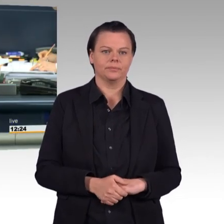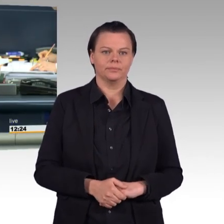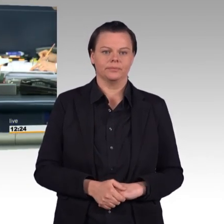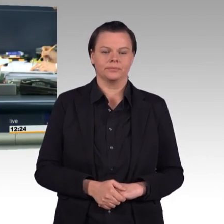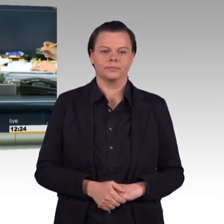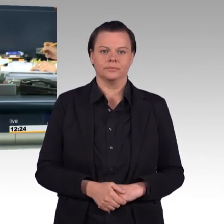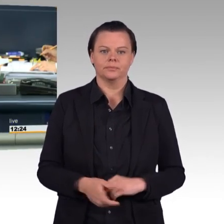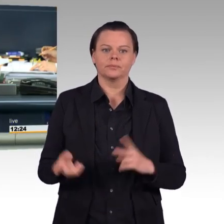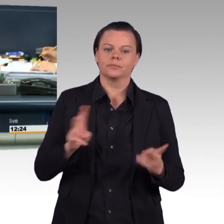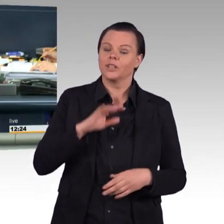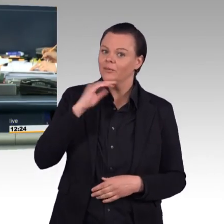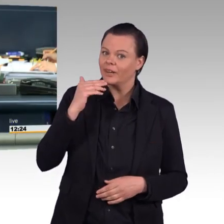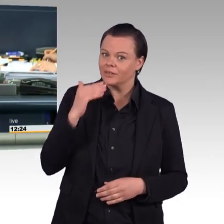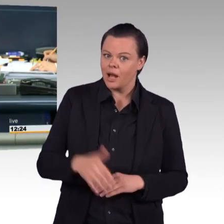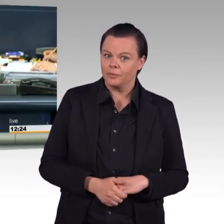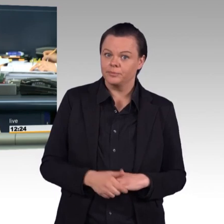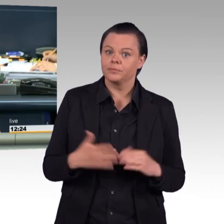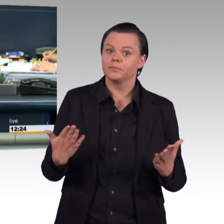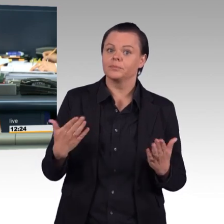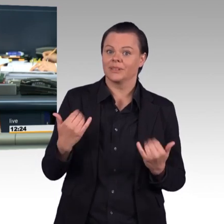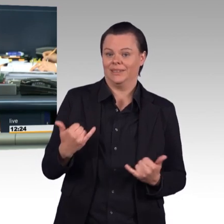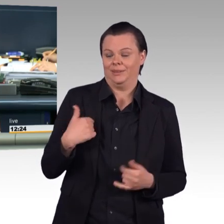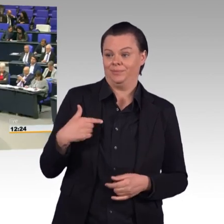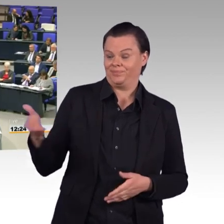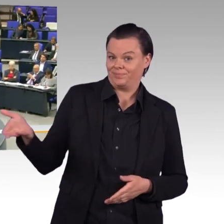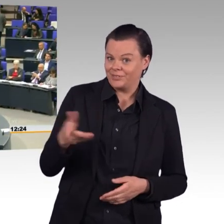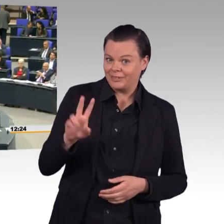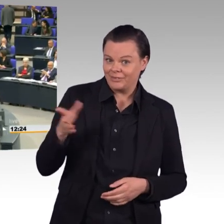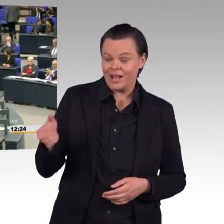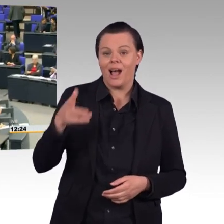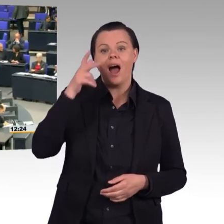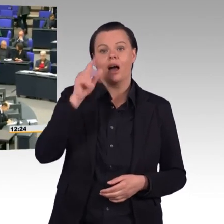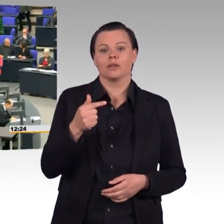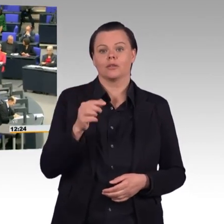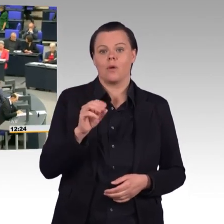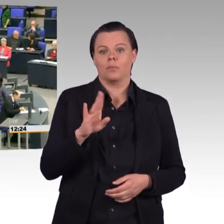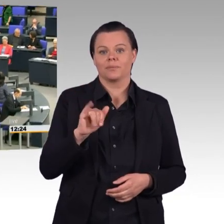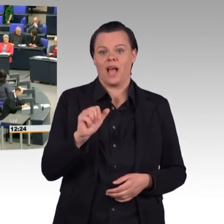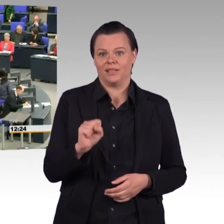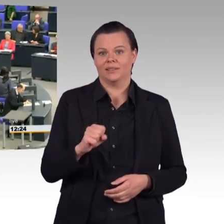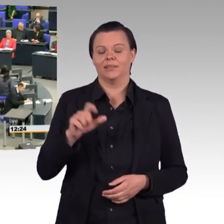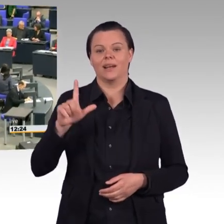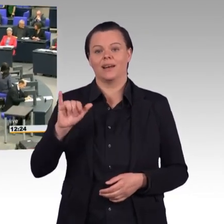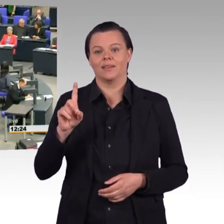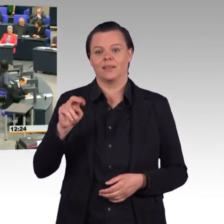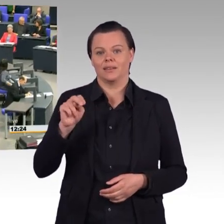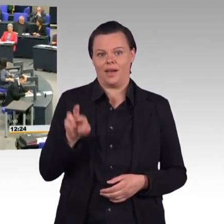Doktor Tobias Lindner für Bündnis 90/Die Grünen. (Beifall)